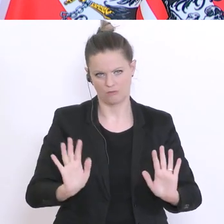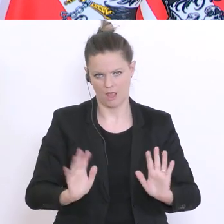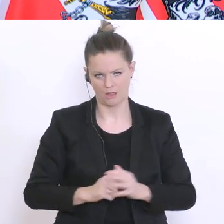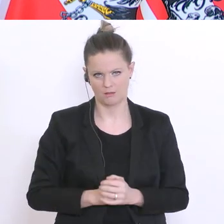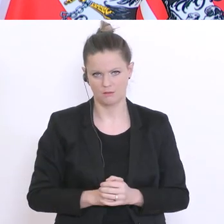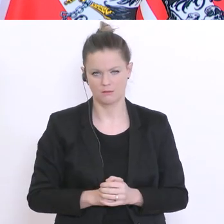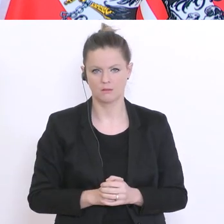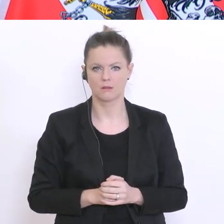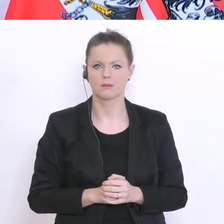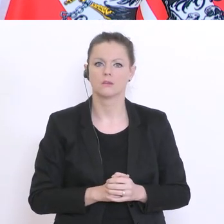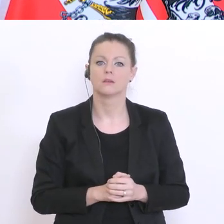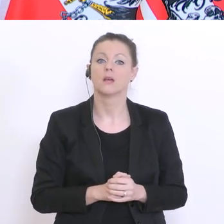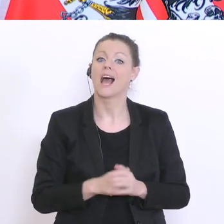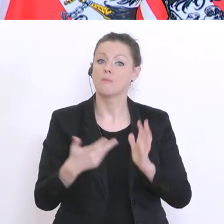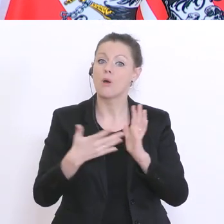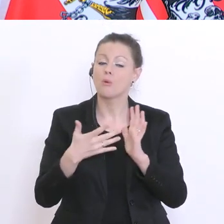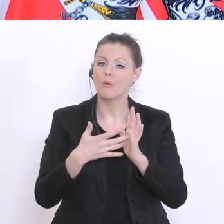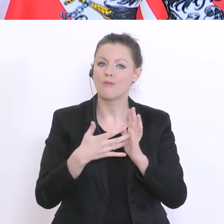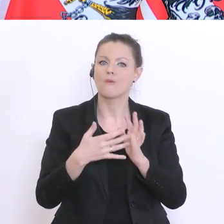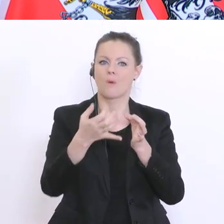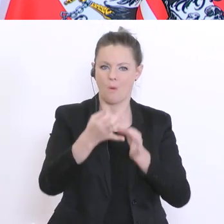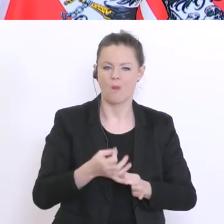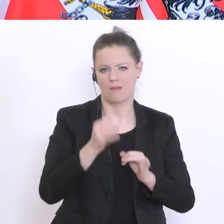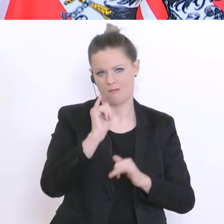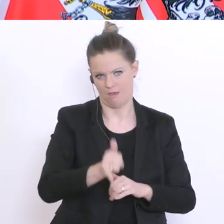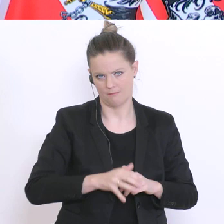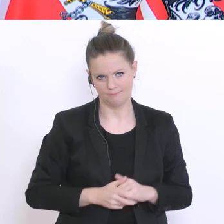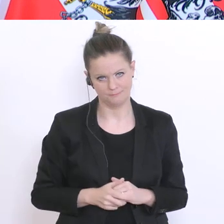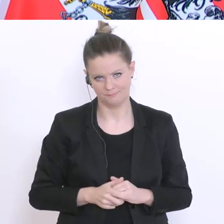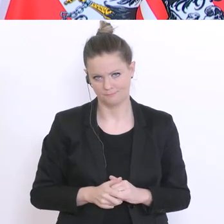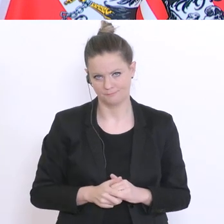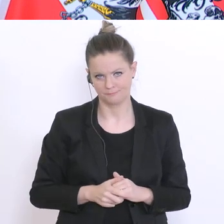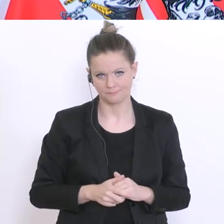und damit das Einholen der Leistungen ist im Vordergrund. Und ich haben auch diesen Begriff